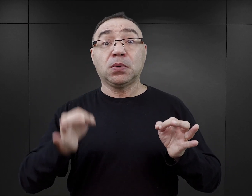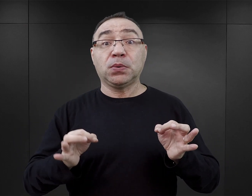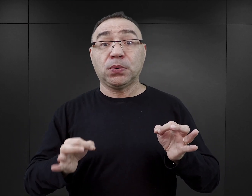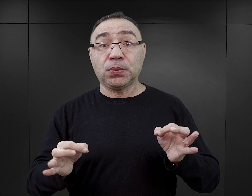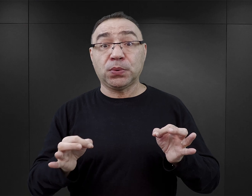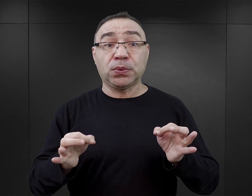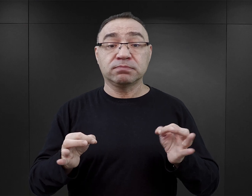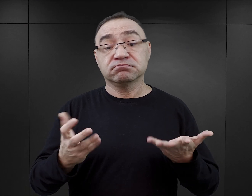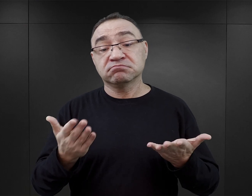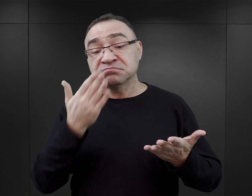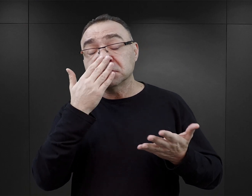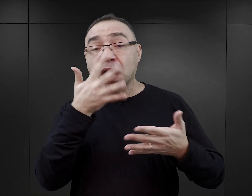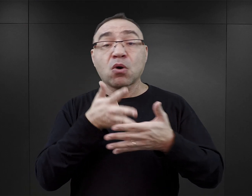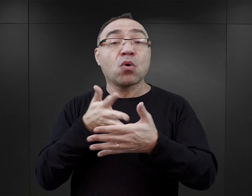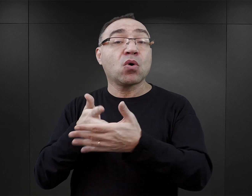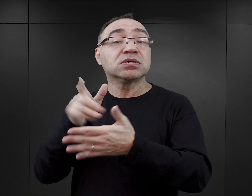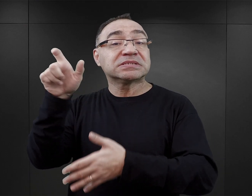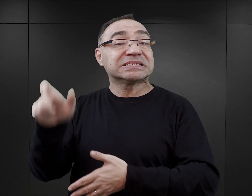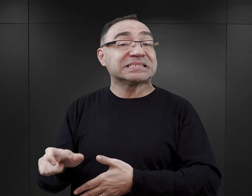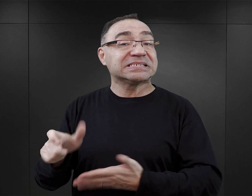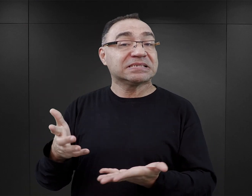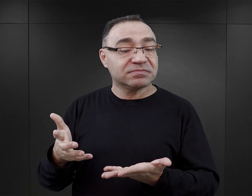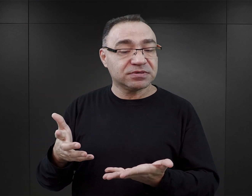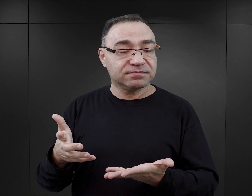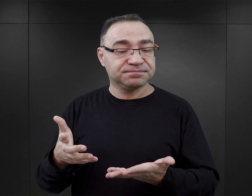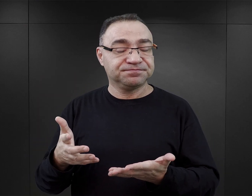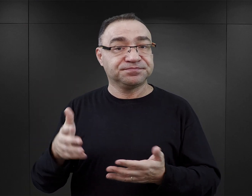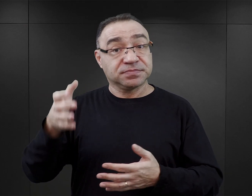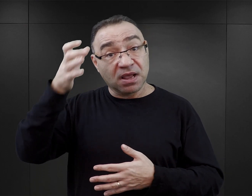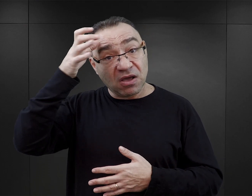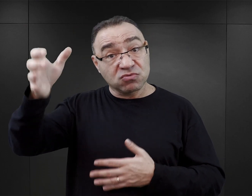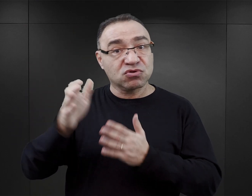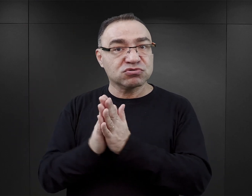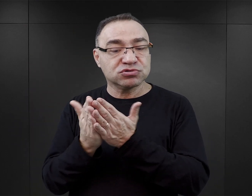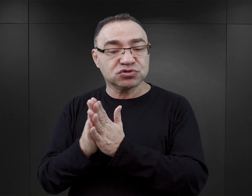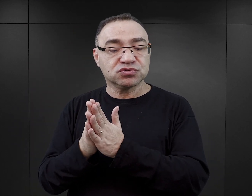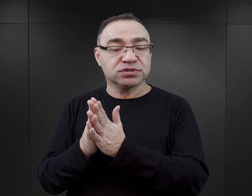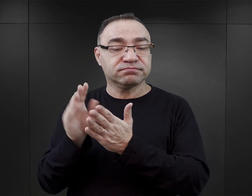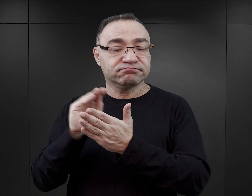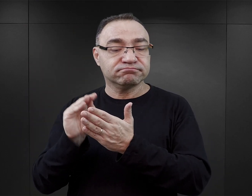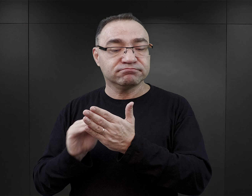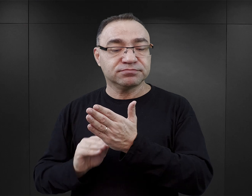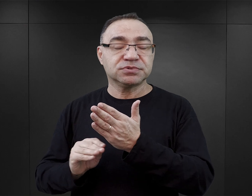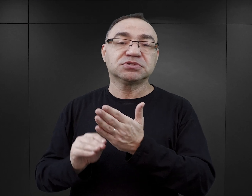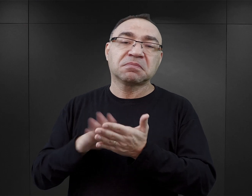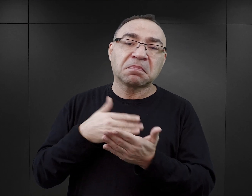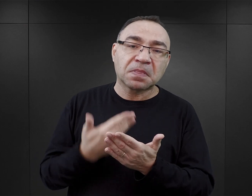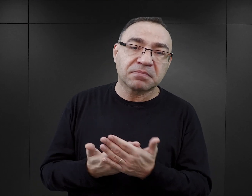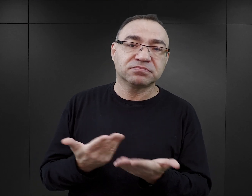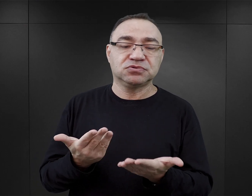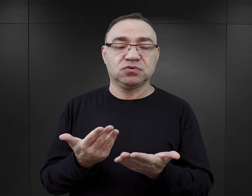również to, jak został oceniony. Bardzo wielu autorów tych książek zawiera w swoich publikacjach takie zapewnienie, że